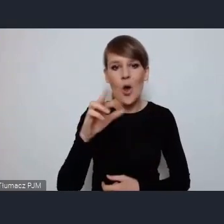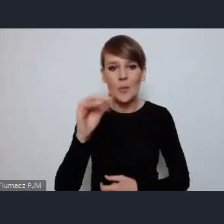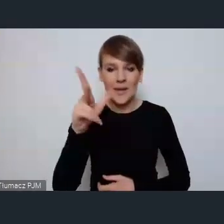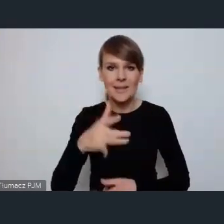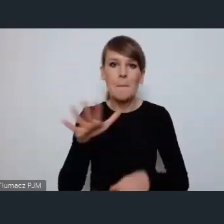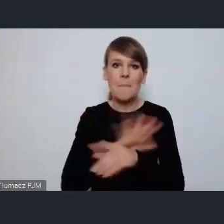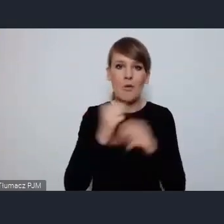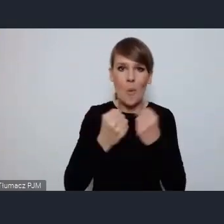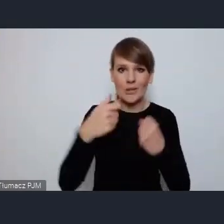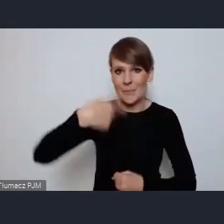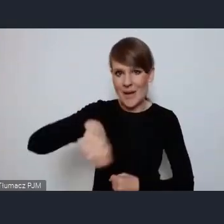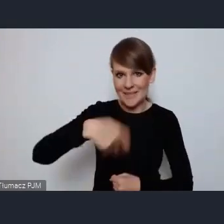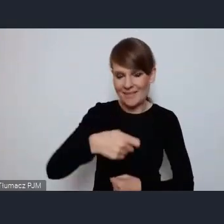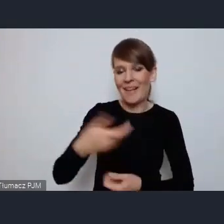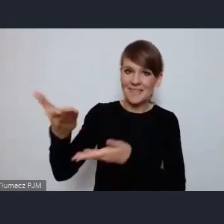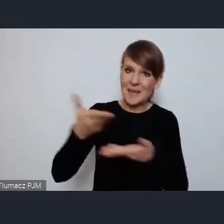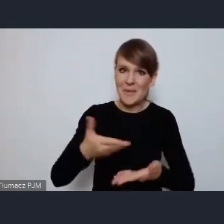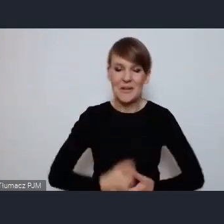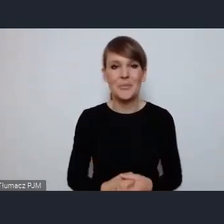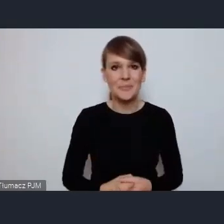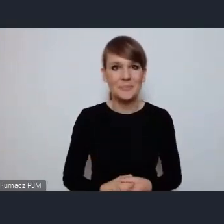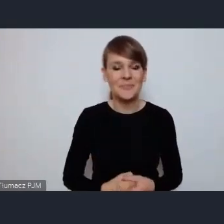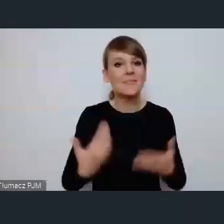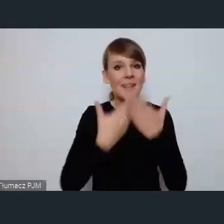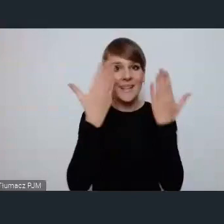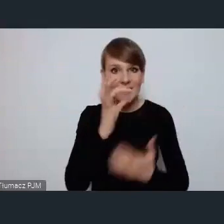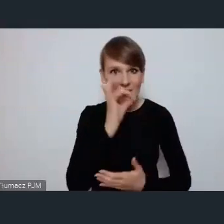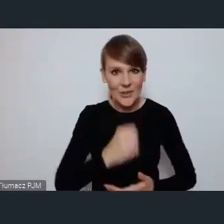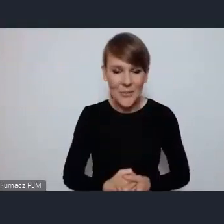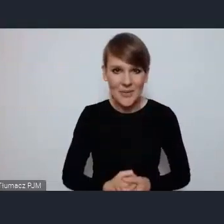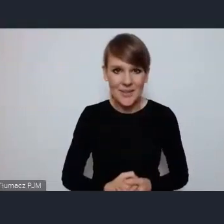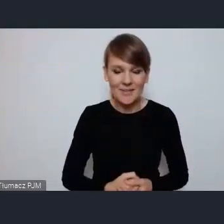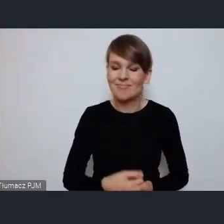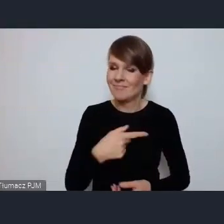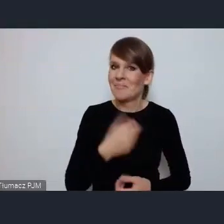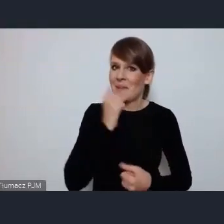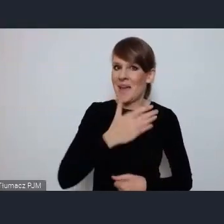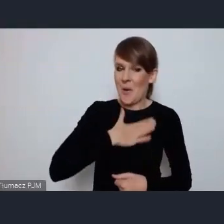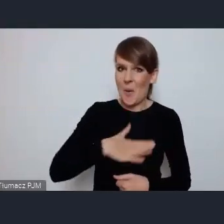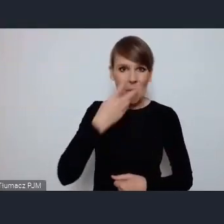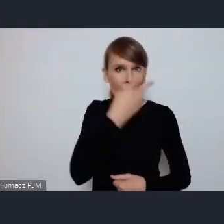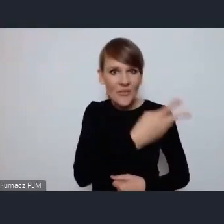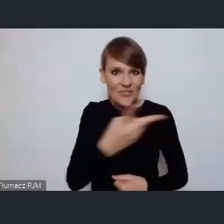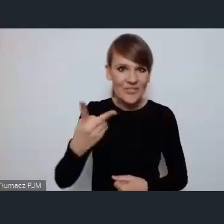Zapraszamy Tychy. Dzień dobry Państwu, jest bardzo mi miło widzieć Państwa tutaj